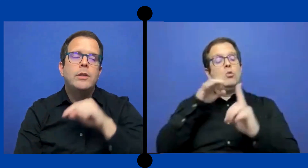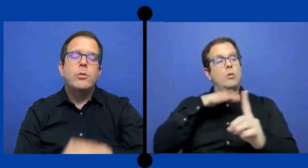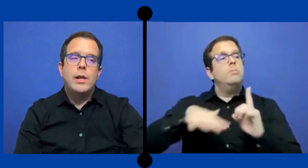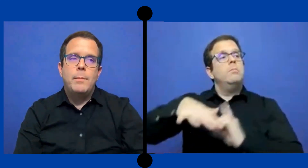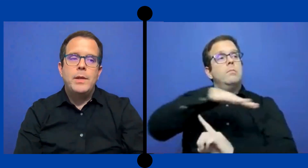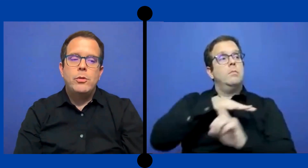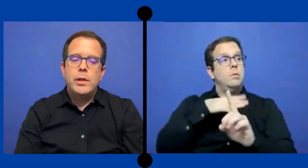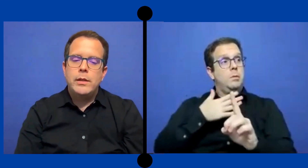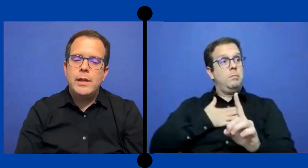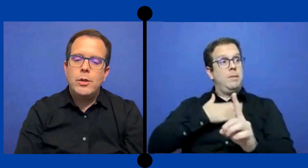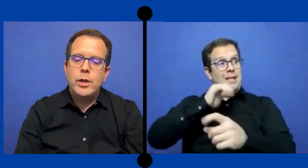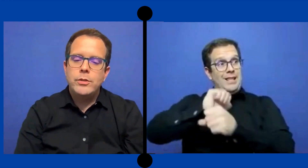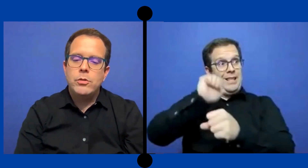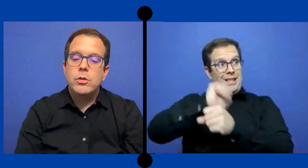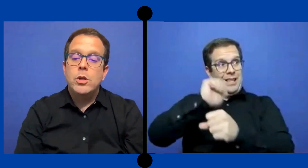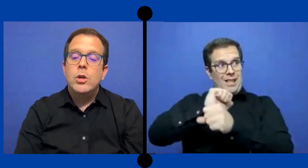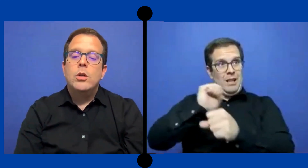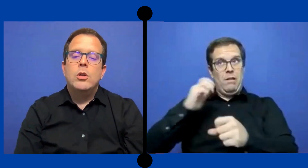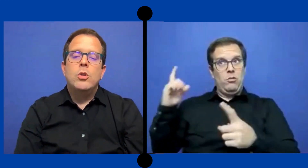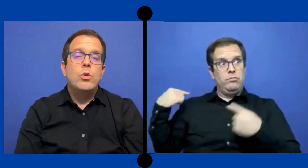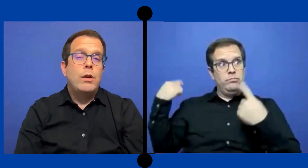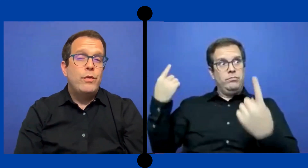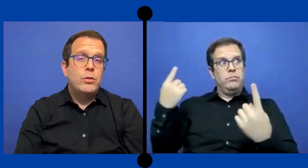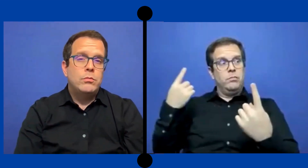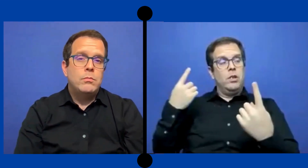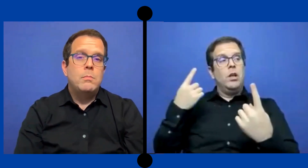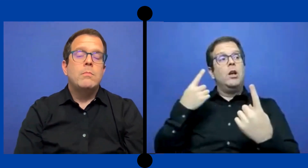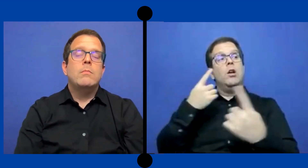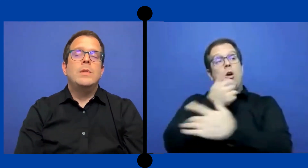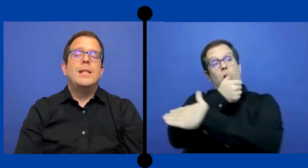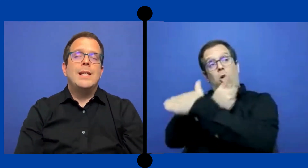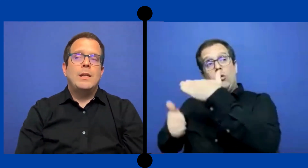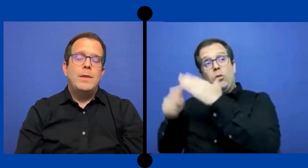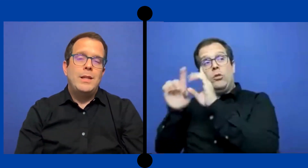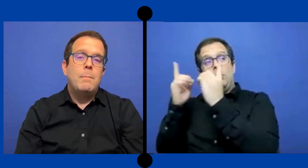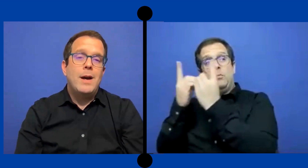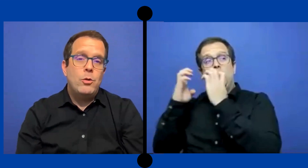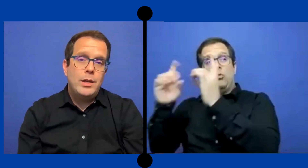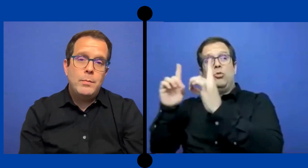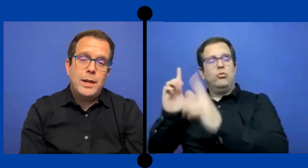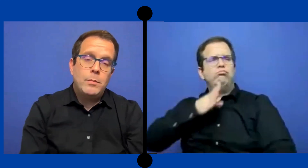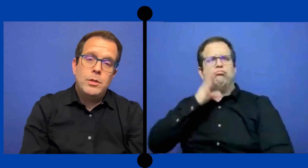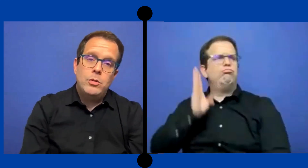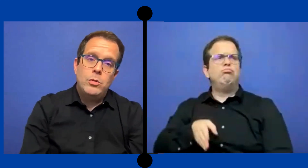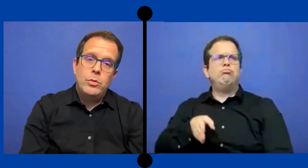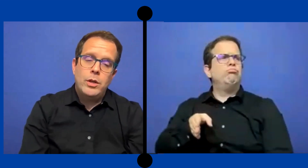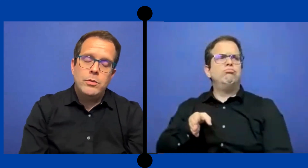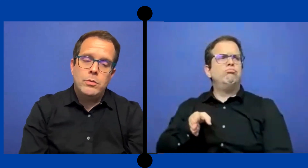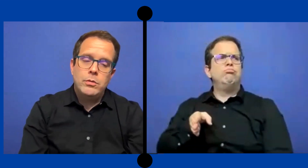dentro del ámbito de la educación, nunca fueron directamente bajo el departamento de educación.